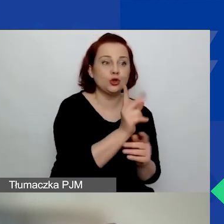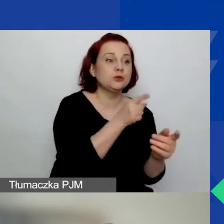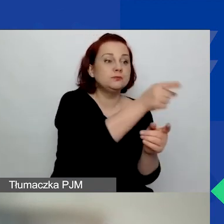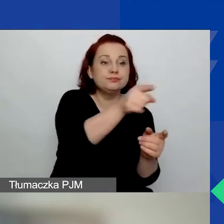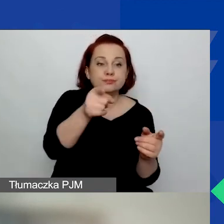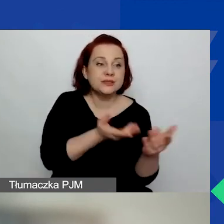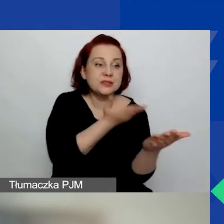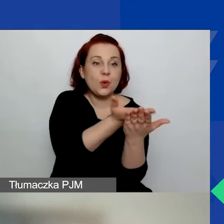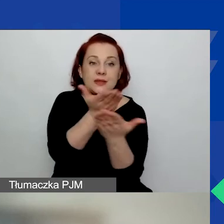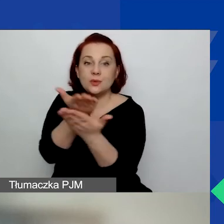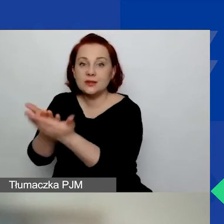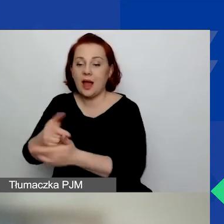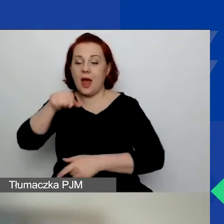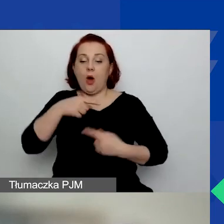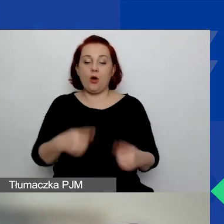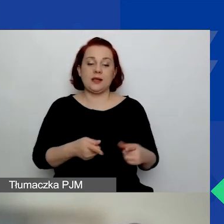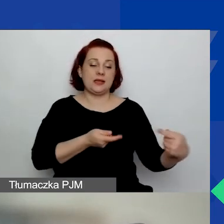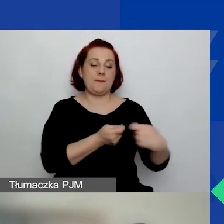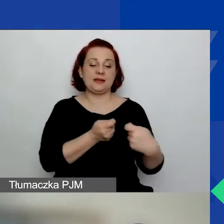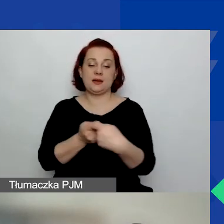pod warunkiem, że nie jest ona nigdzie indziej liderem.